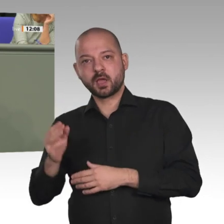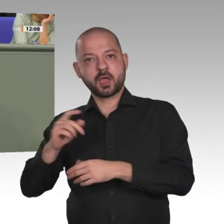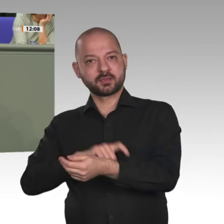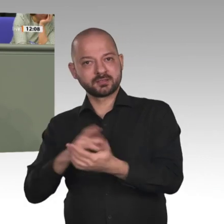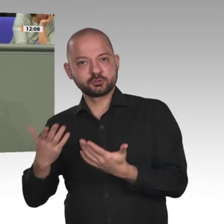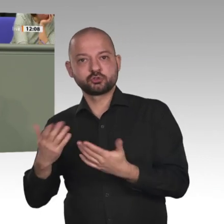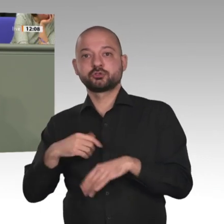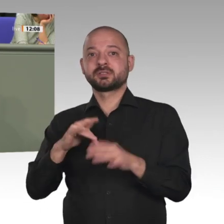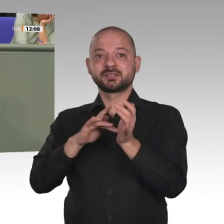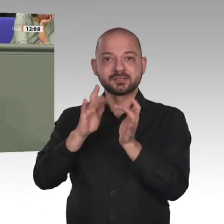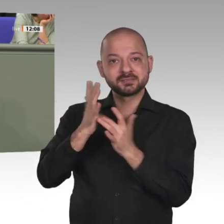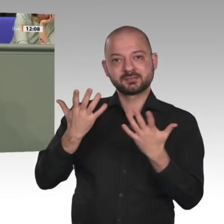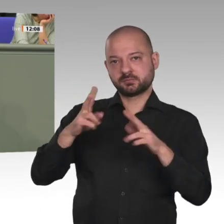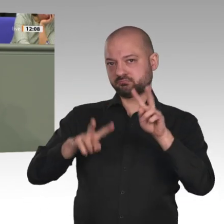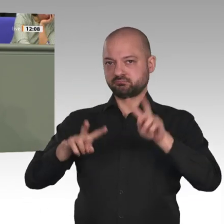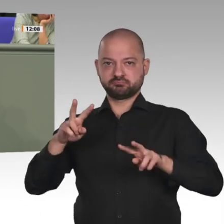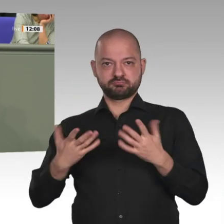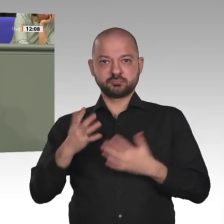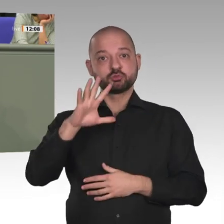Christen werden aufgrund ihres Glaubens verfolgt und getötet.